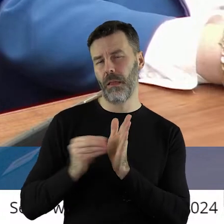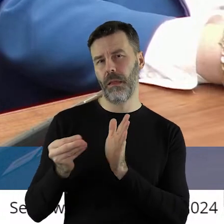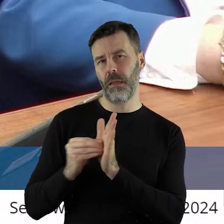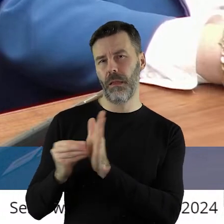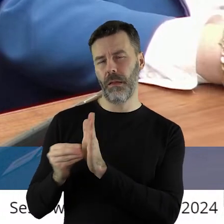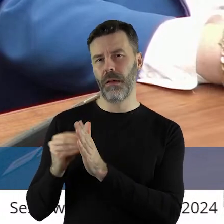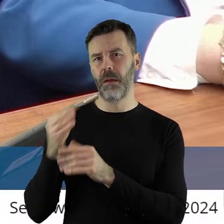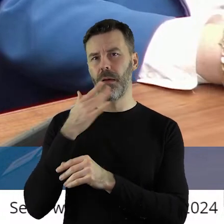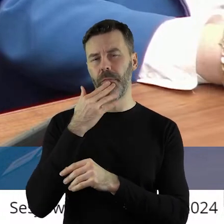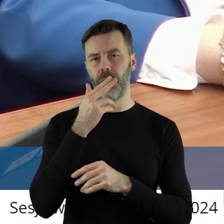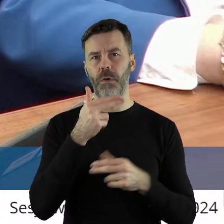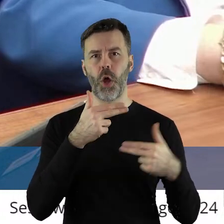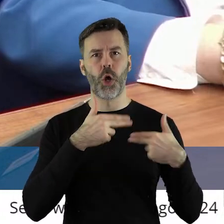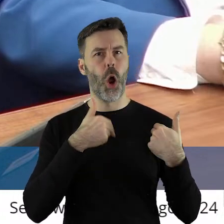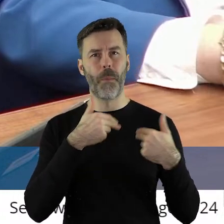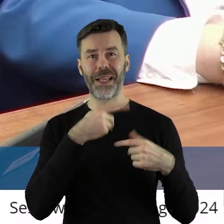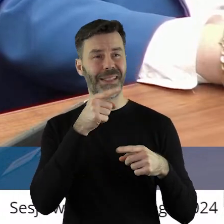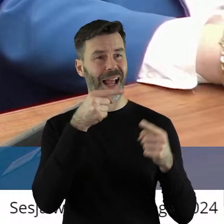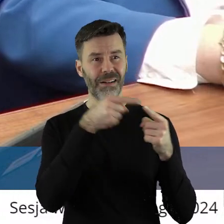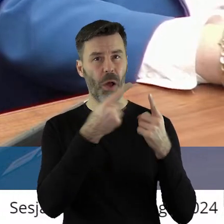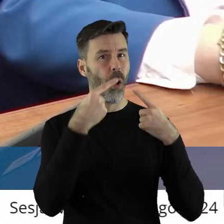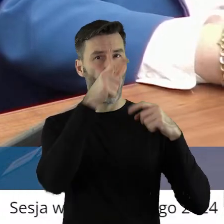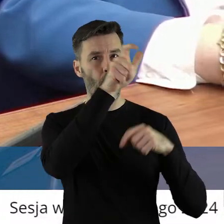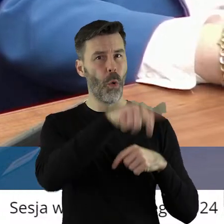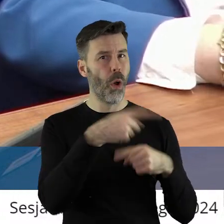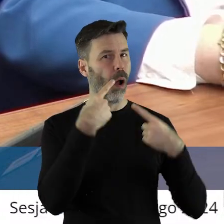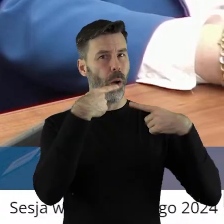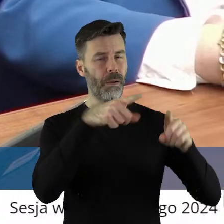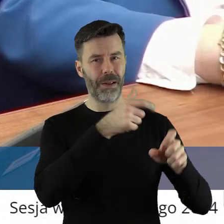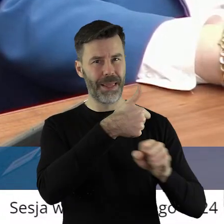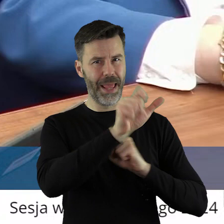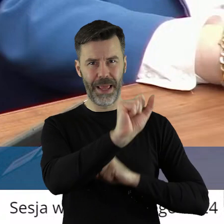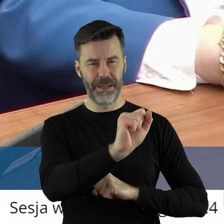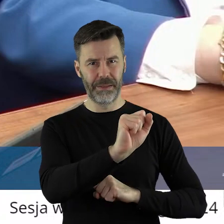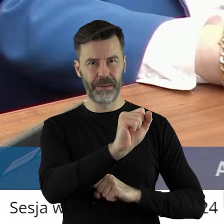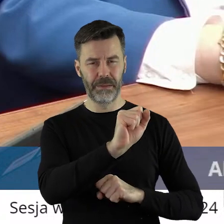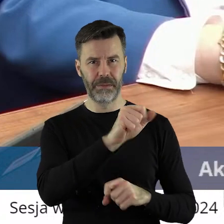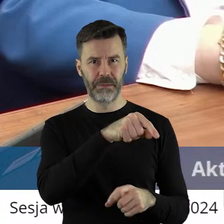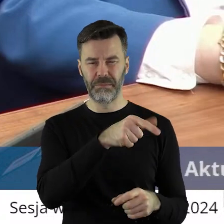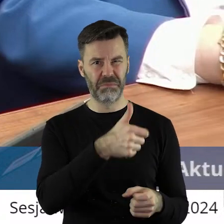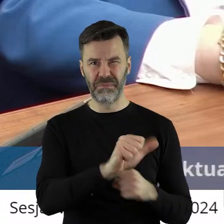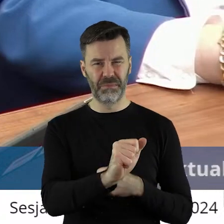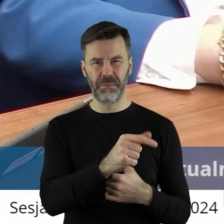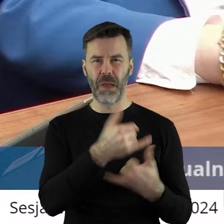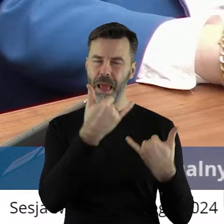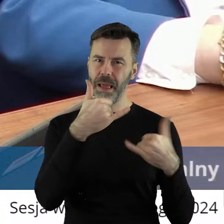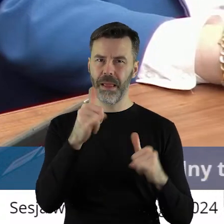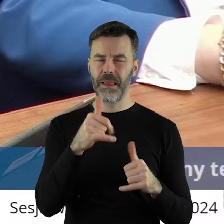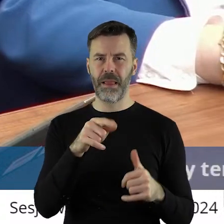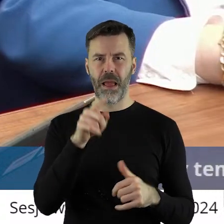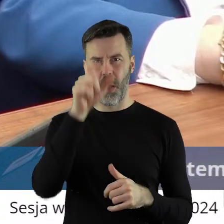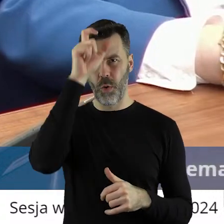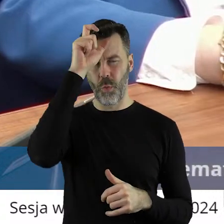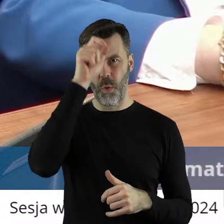wskazując komisarza nie tego, który odpowiada za Zielony Ład w Europie w